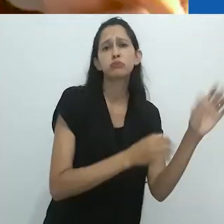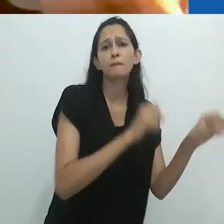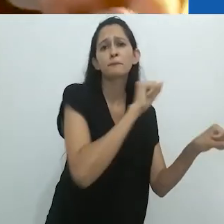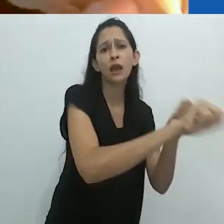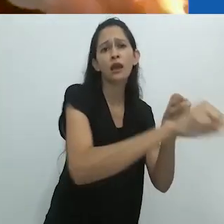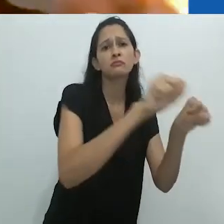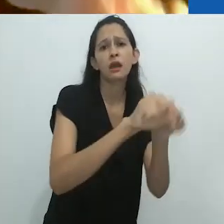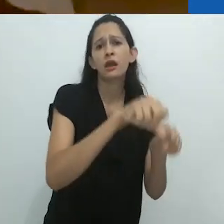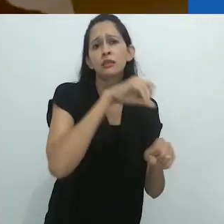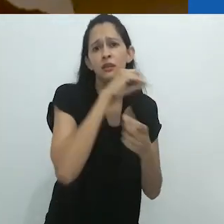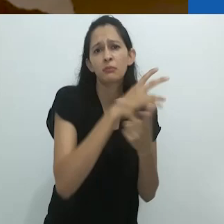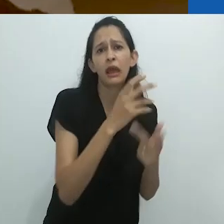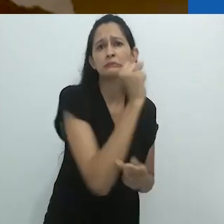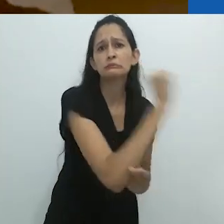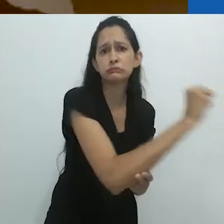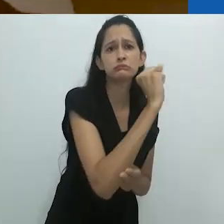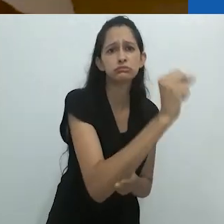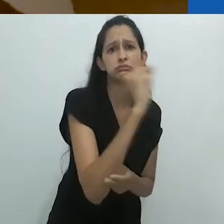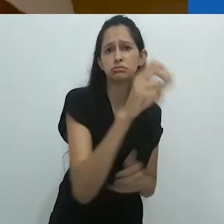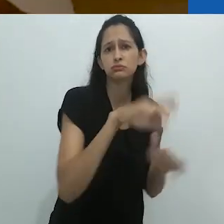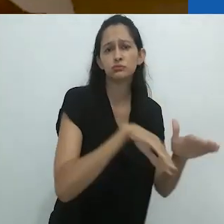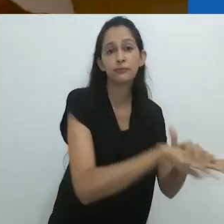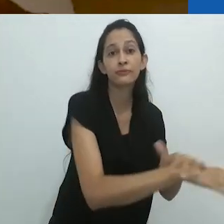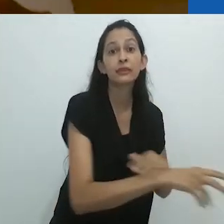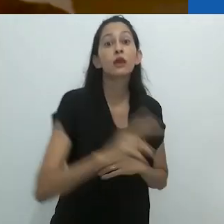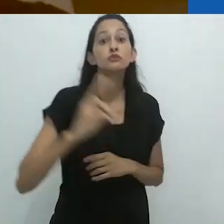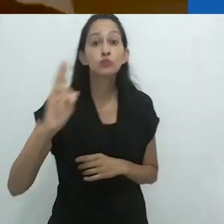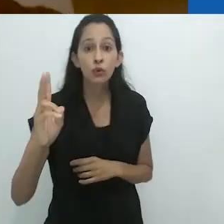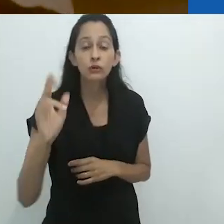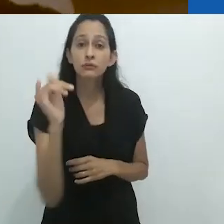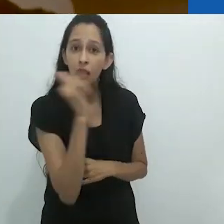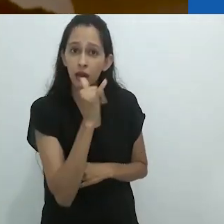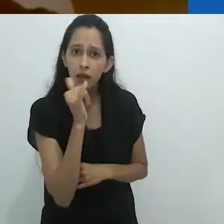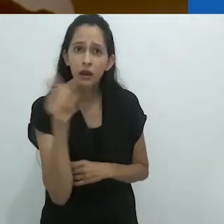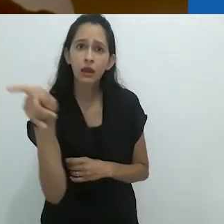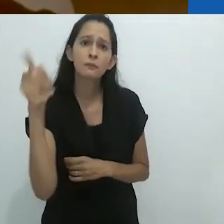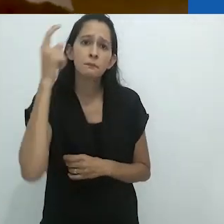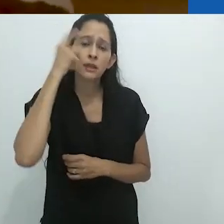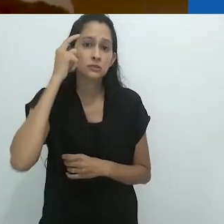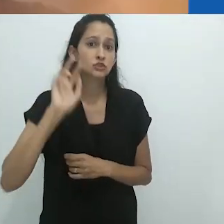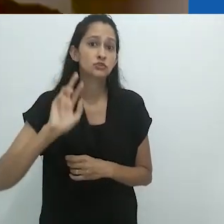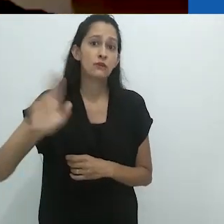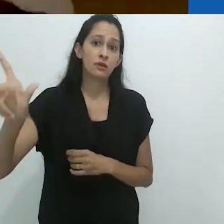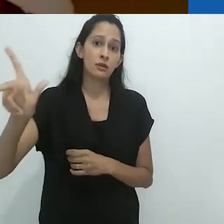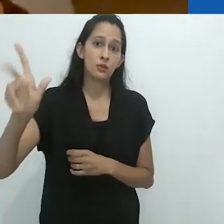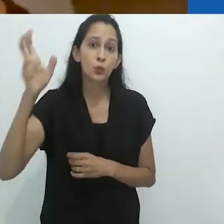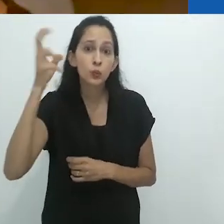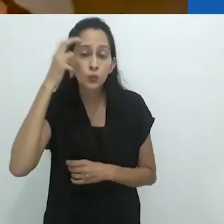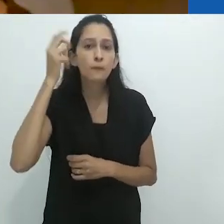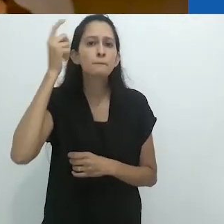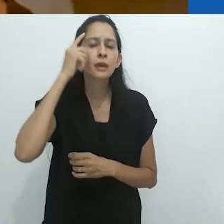que matava animais. Quando para eles da Itália, todos os animais eram sagrados